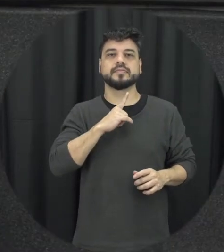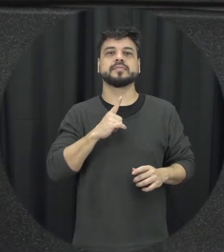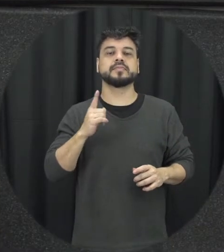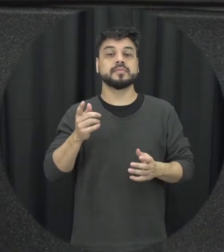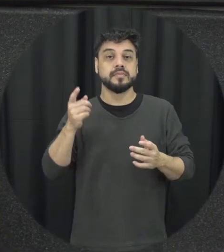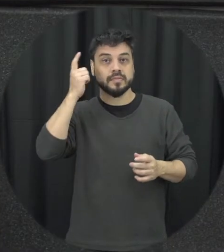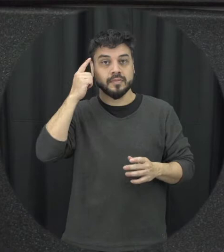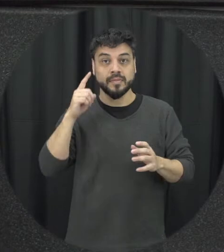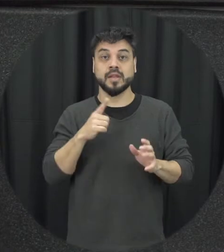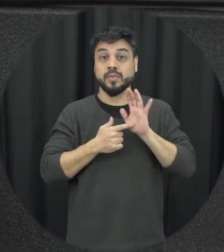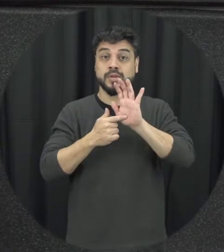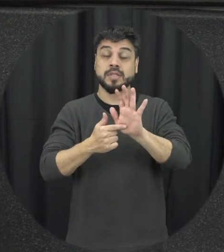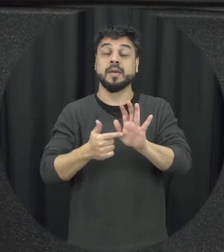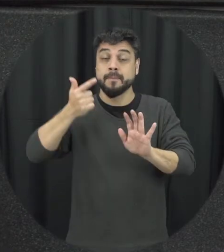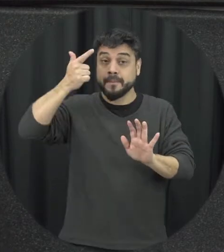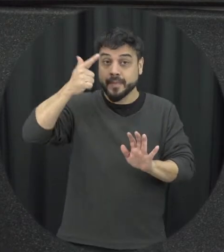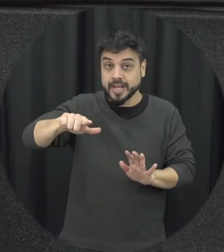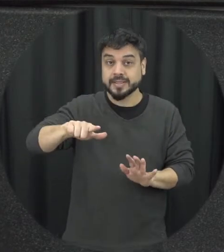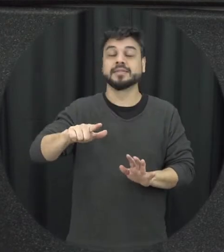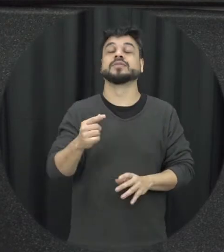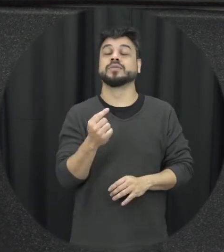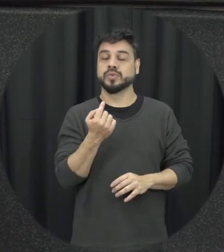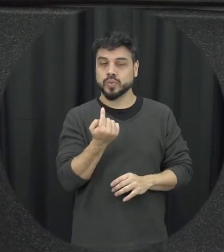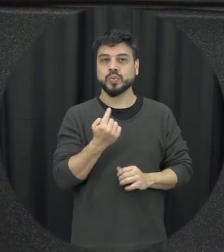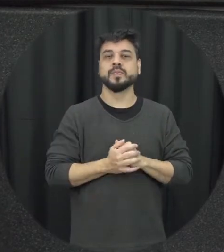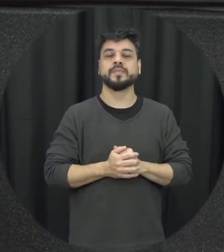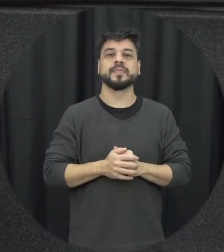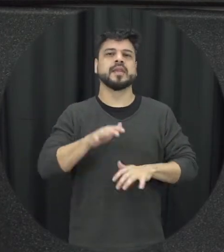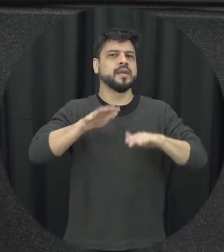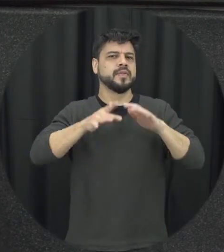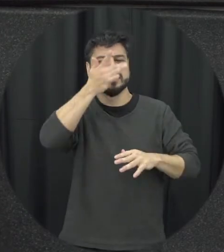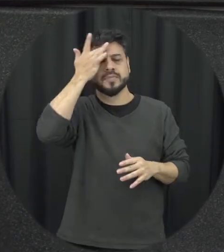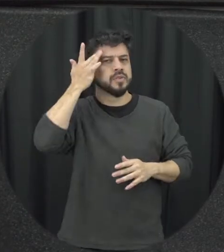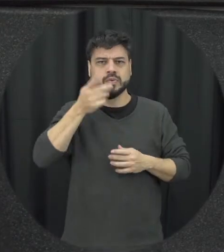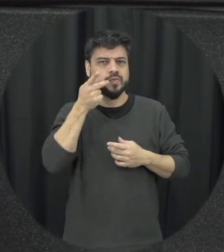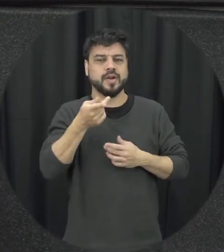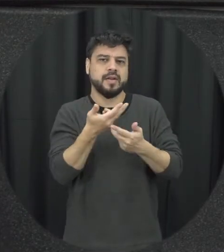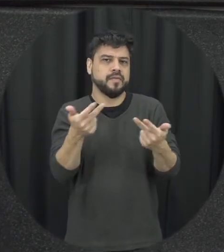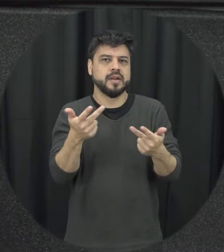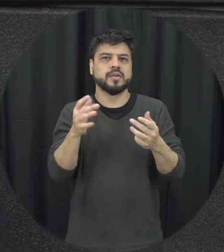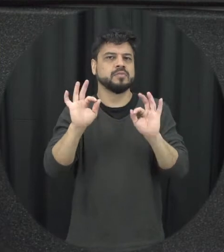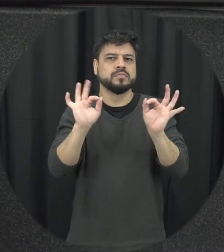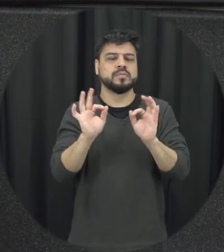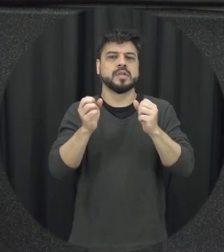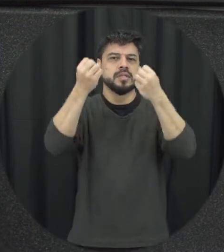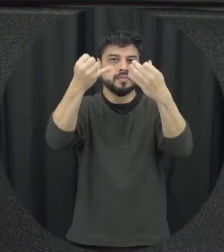discussão um outro elemento muitas vezes as pessoas não falam então não comenta que é o espectador